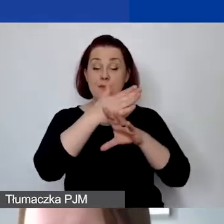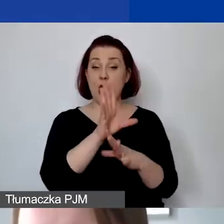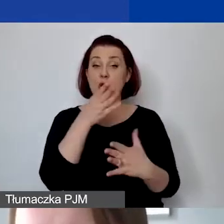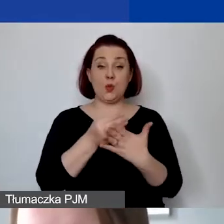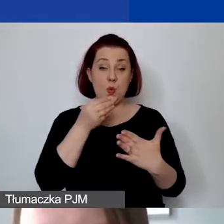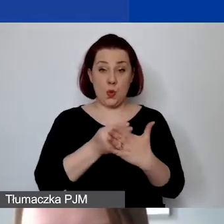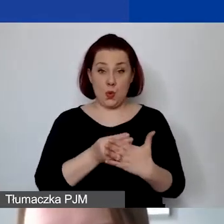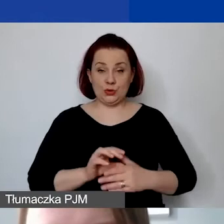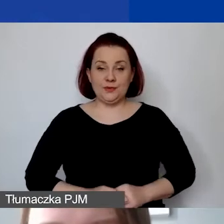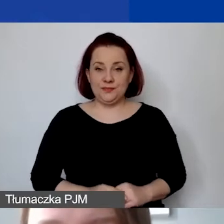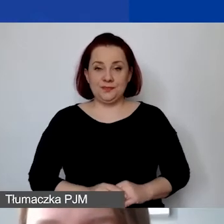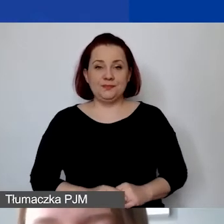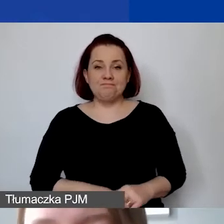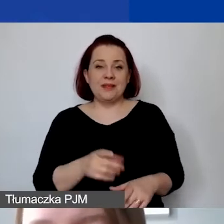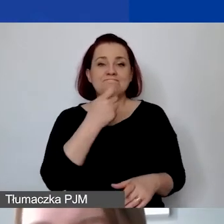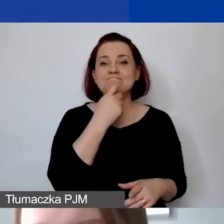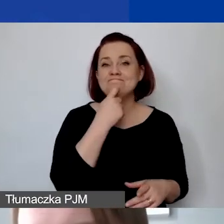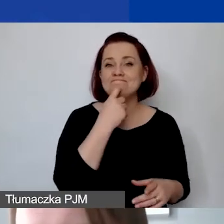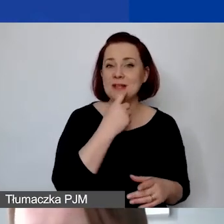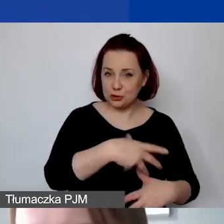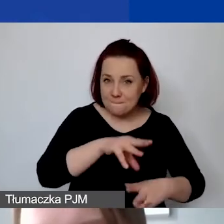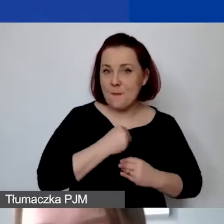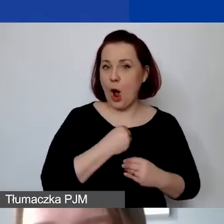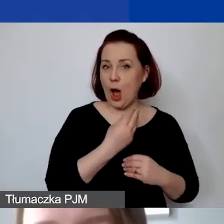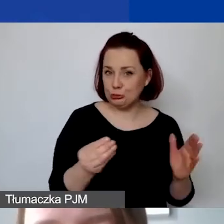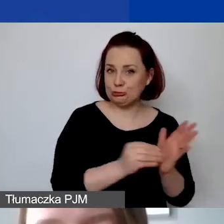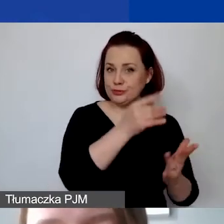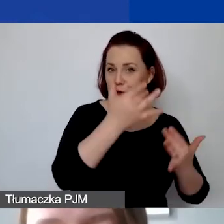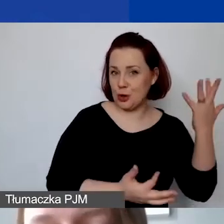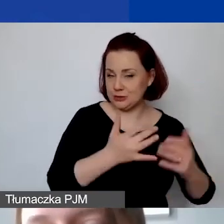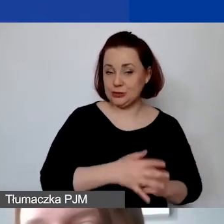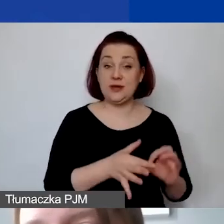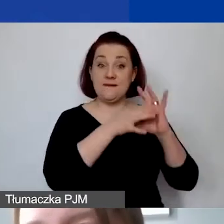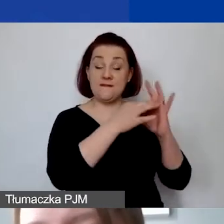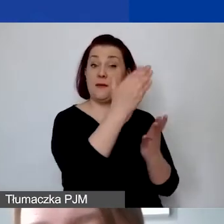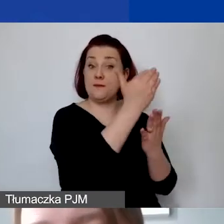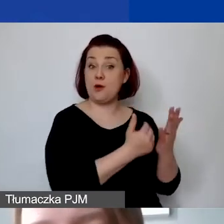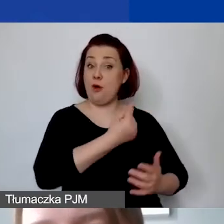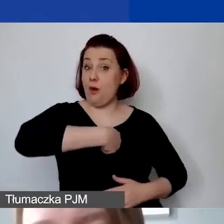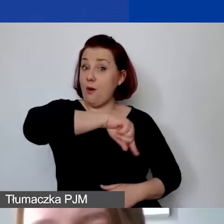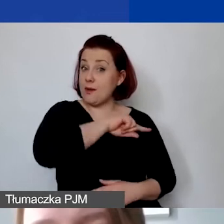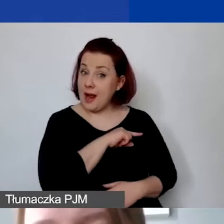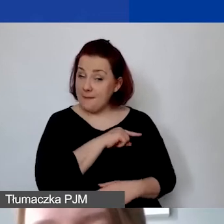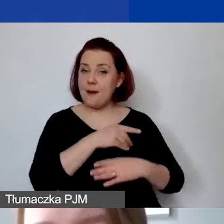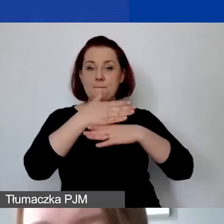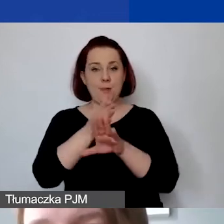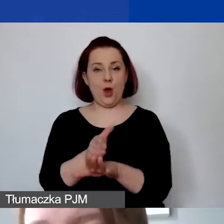i ideę, czym są koszty kwalifikowane i niekwalifikowane. W ramach naszego programu dzielimy koszty kwalifikowane,